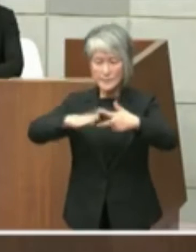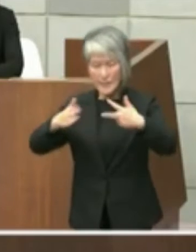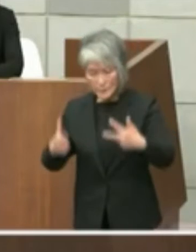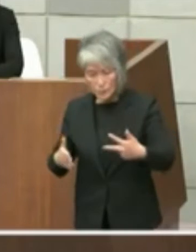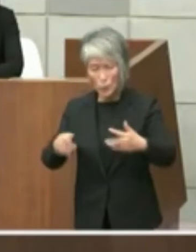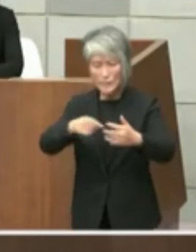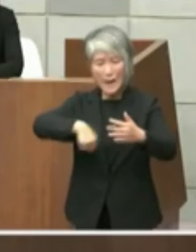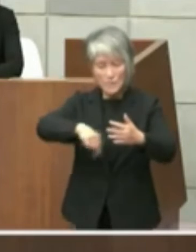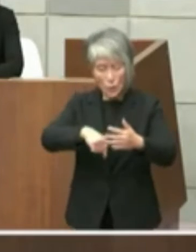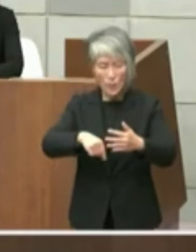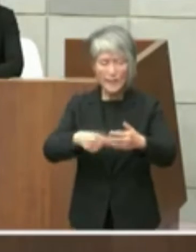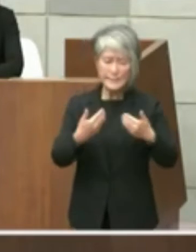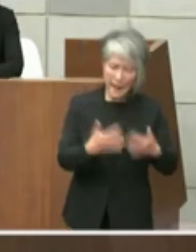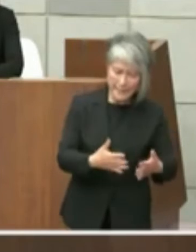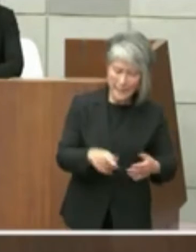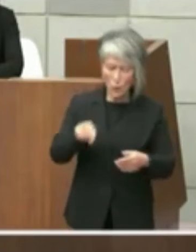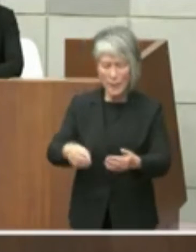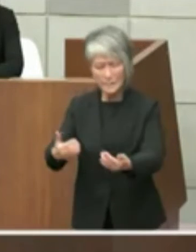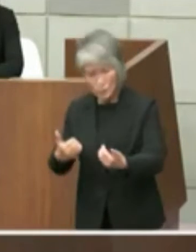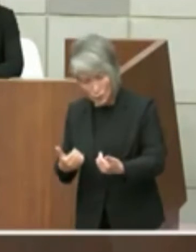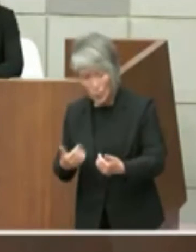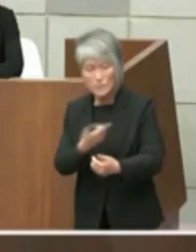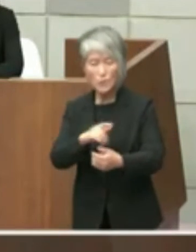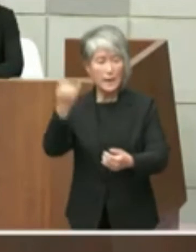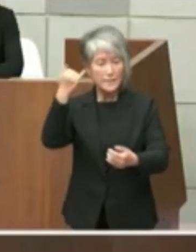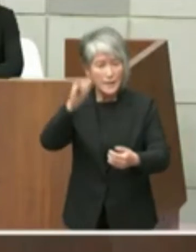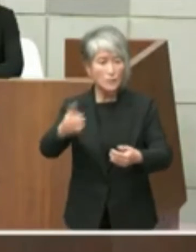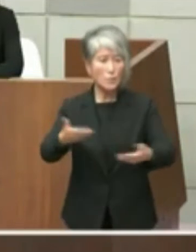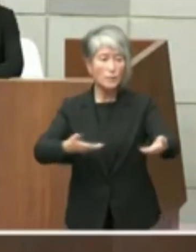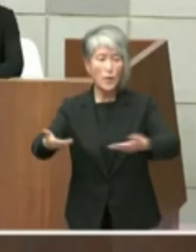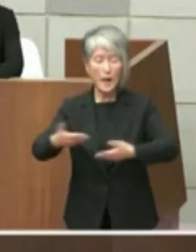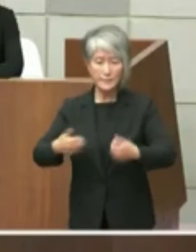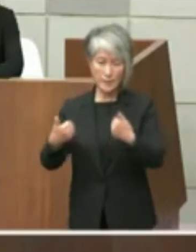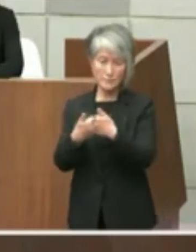とか言うなご意見いただければそれも含め てご相談していきたいと考えており立場で